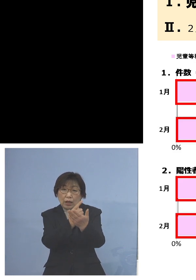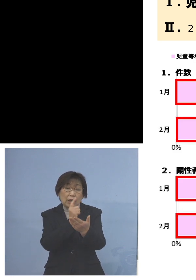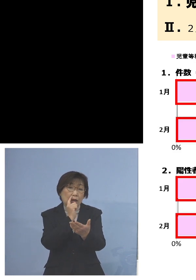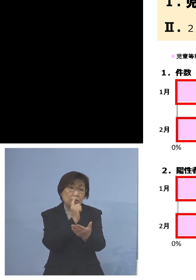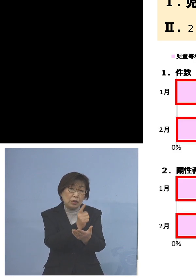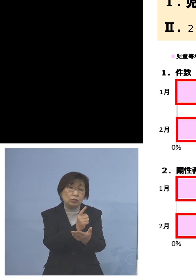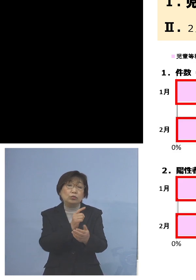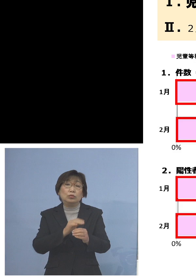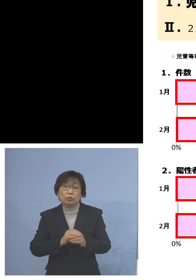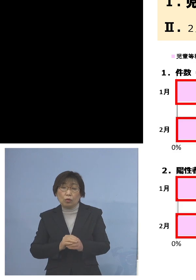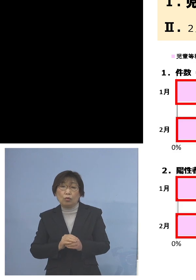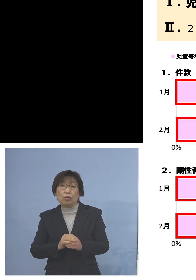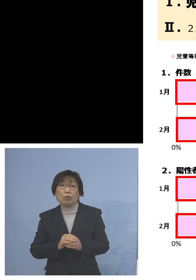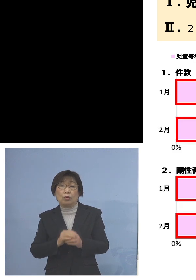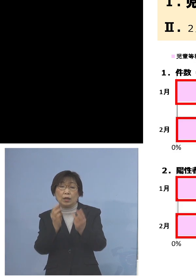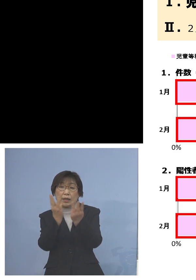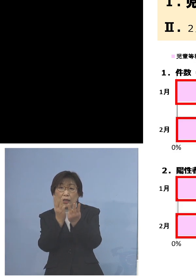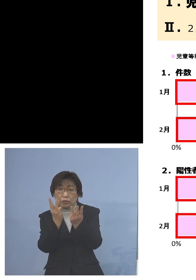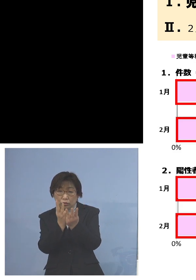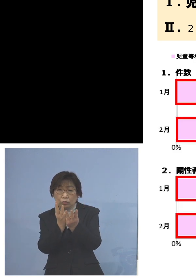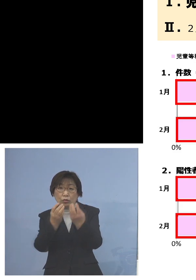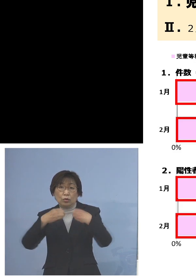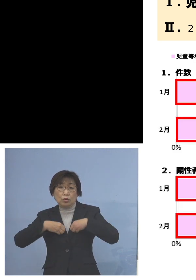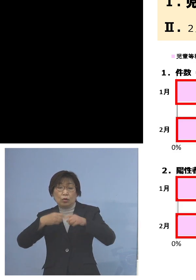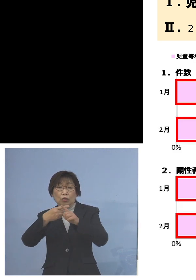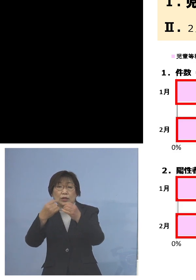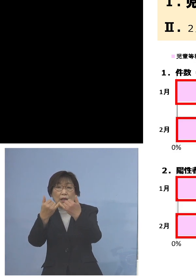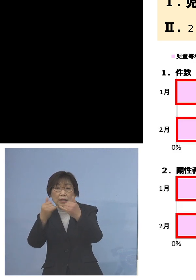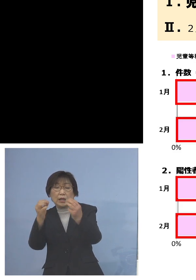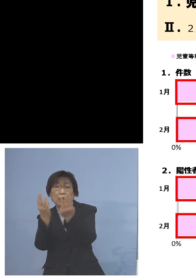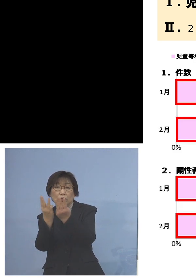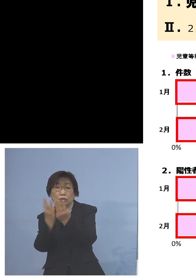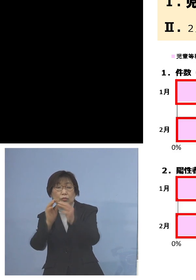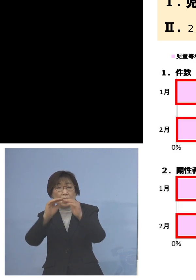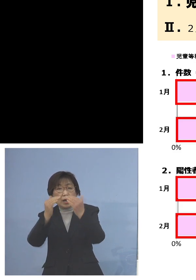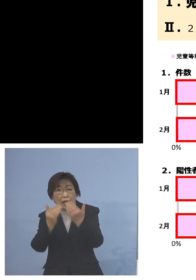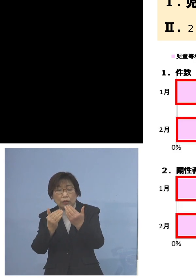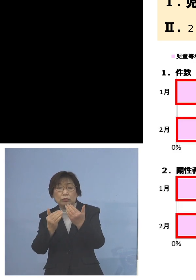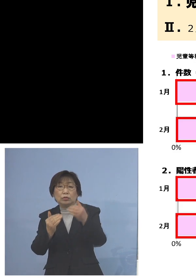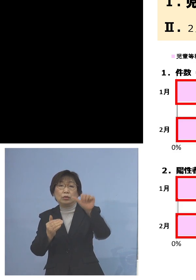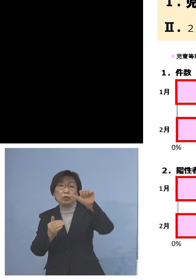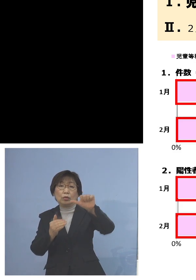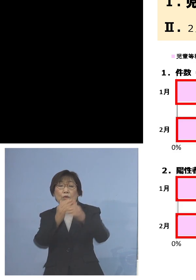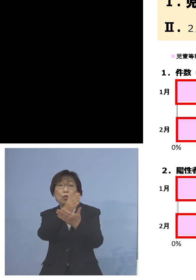件数、陽性者数とも約5割 これが児童等利用施設と